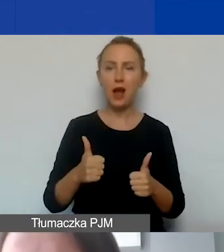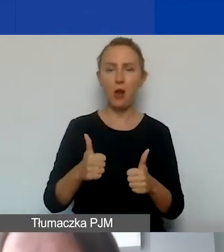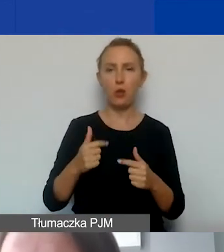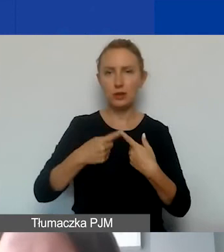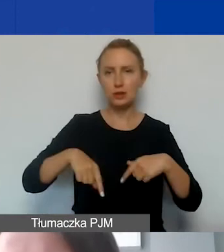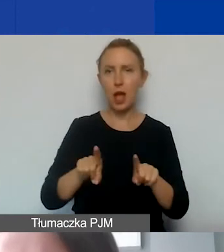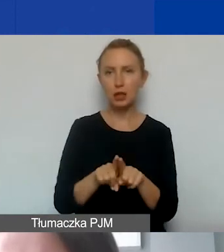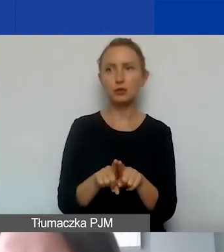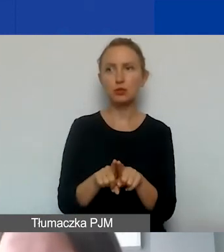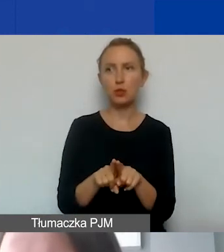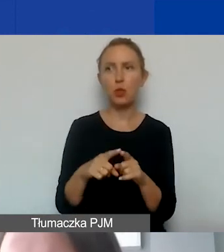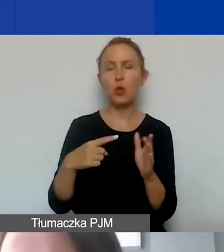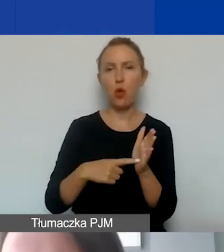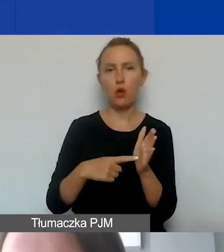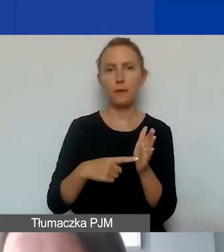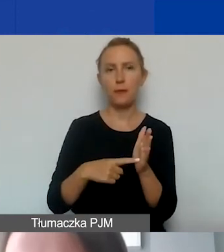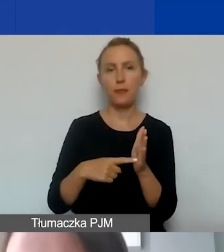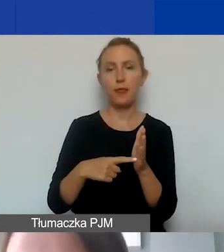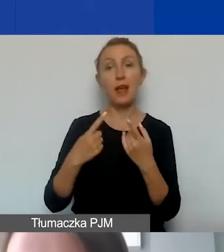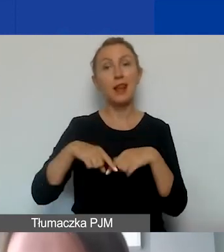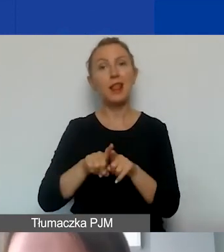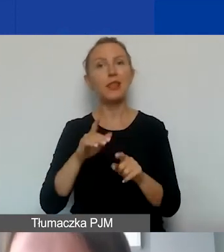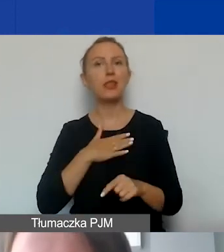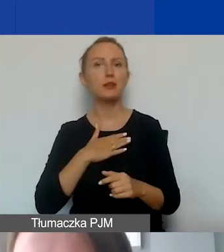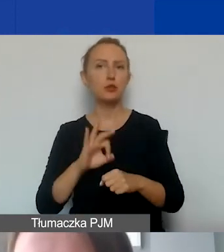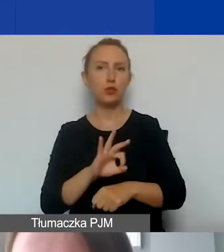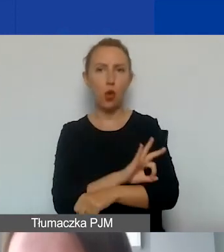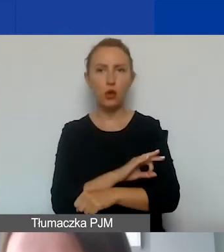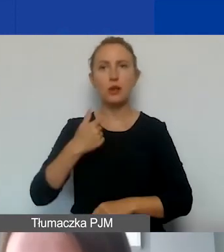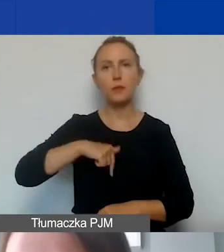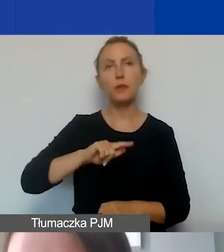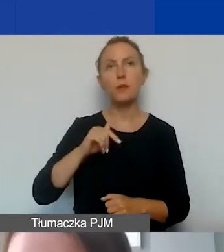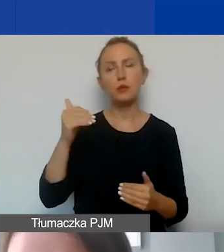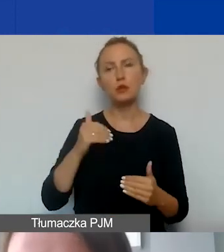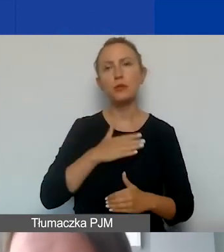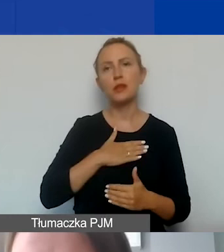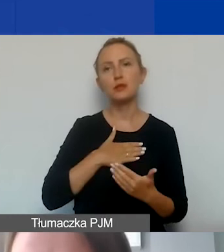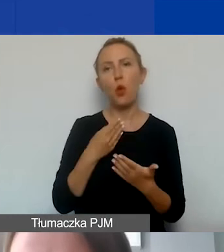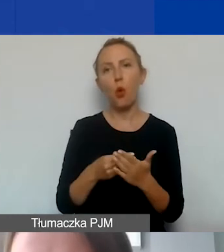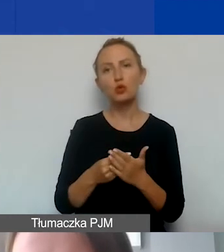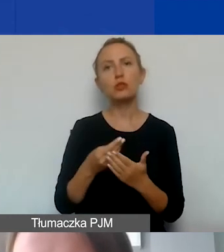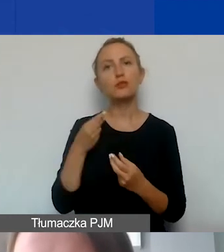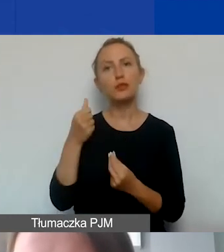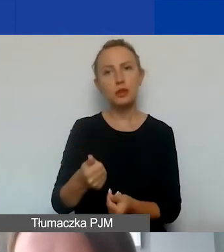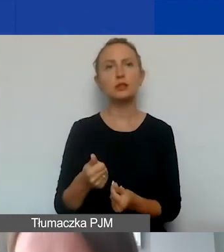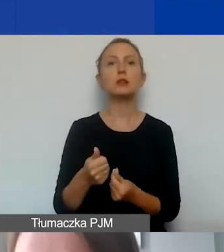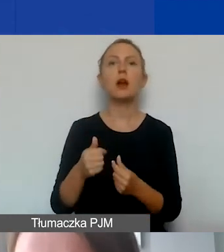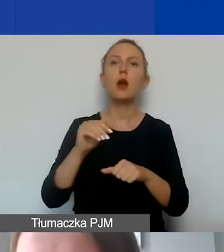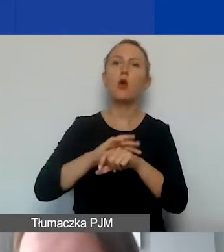który jest związany z realizacją naszego projektu. Możemy w ramach tych kosztów sfinansować zarówno umowę o pracę,